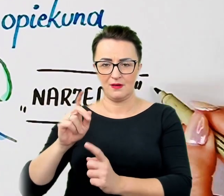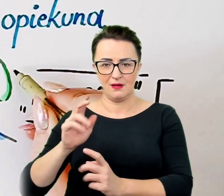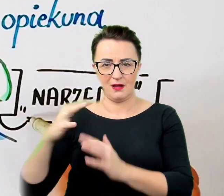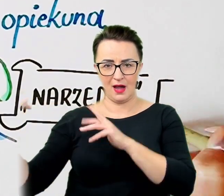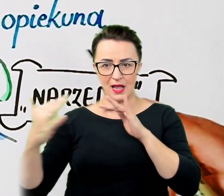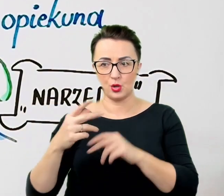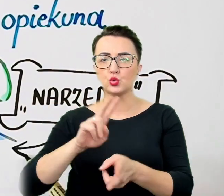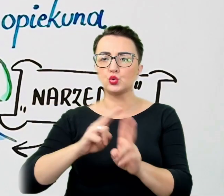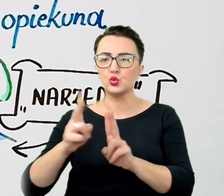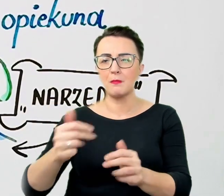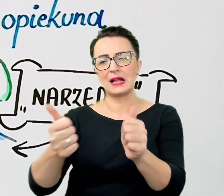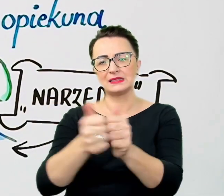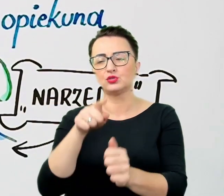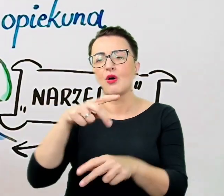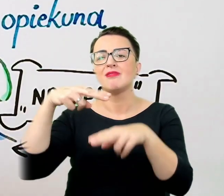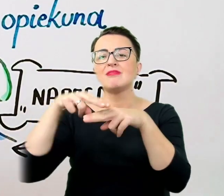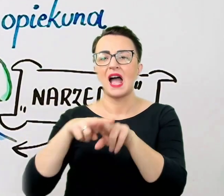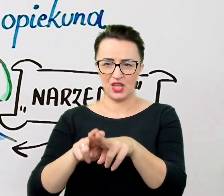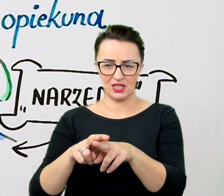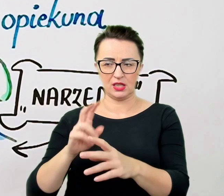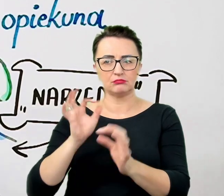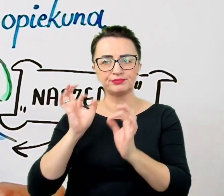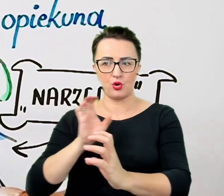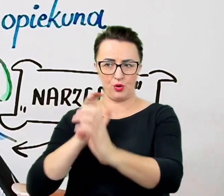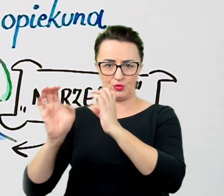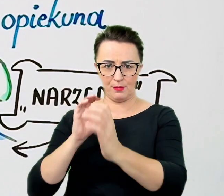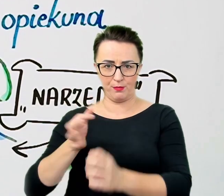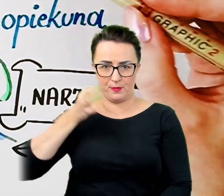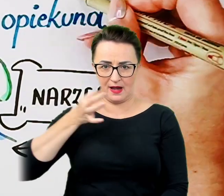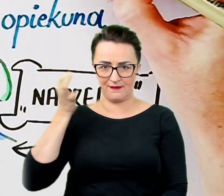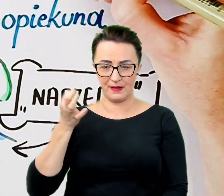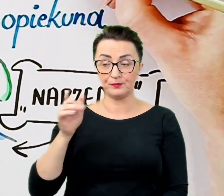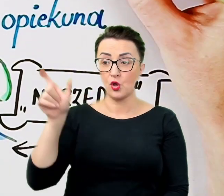Z kolei jeśli osoba ze specjalnymi potrzebami korzysta z pomocy psa asystenta